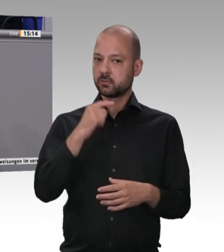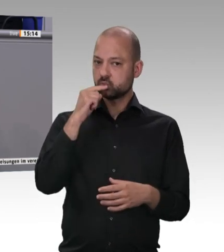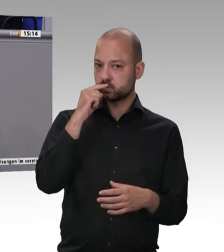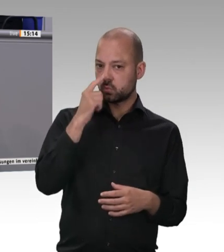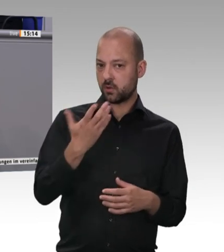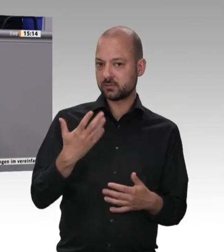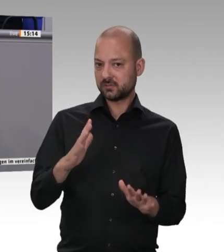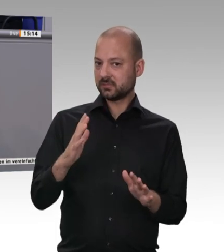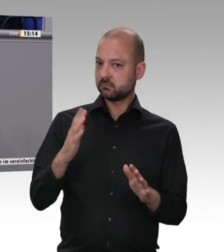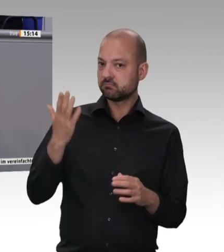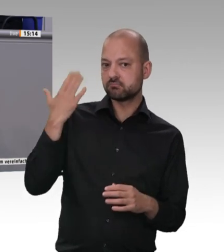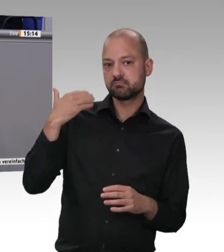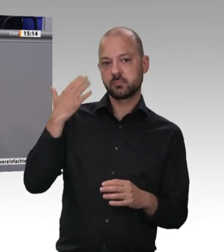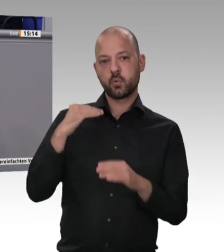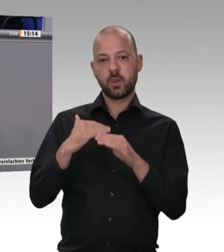Großen Koalition. Das GSA Fleisch war eigentlich